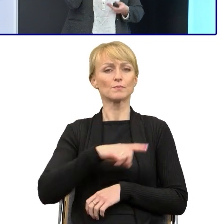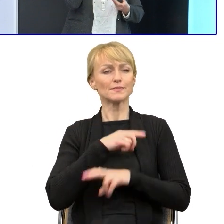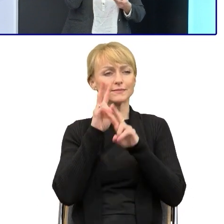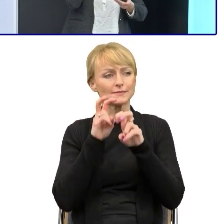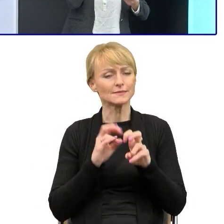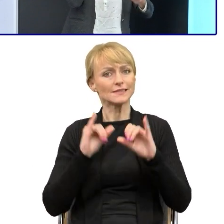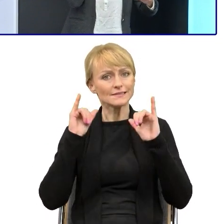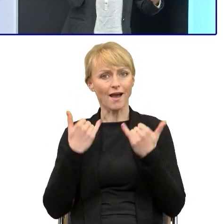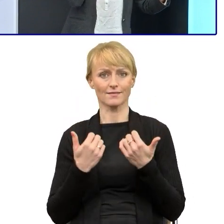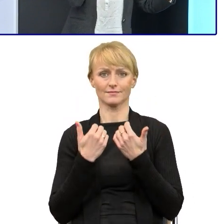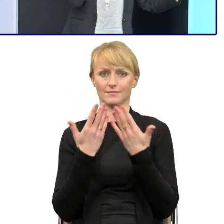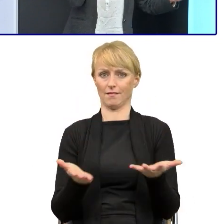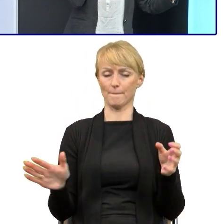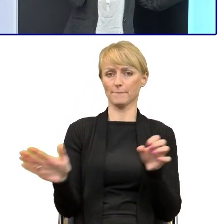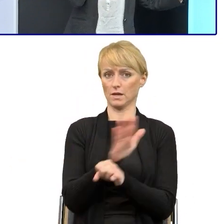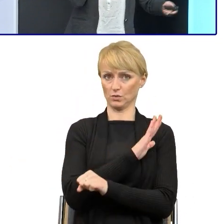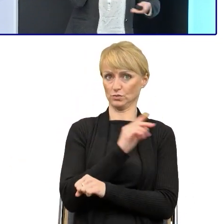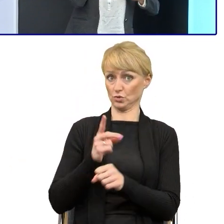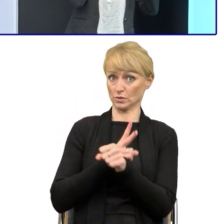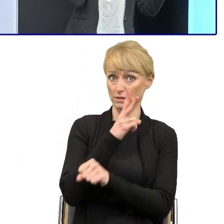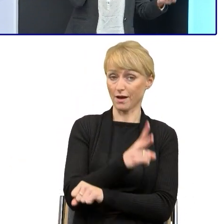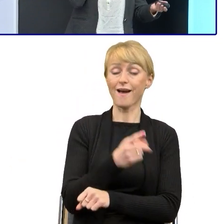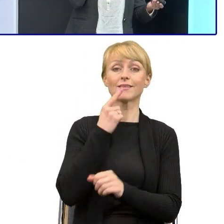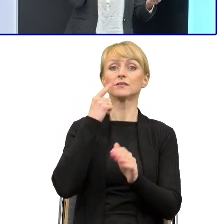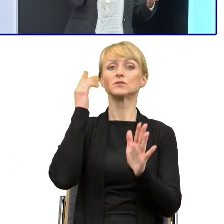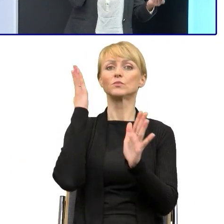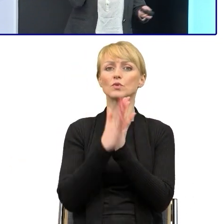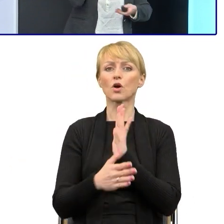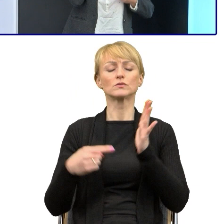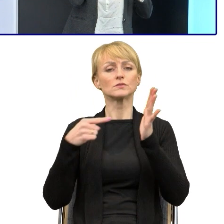a prosty język to tylko kolejny element... powodowania tego,